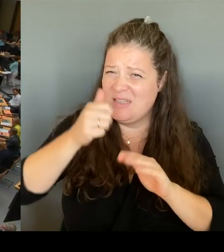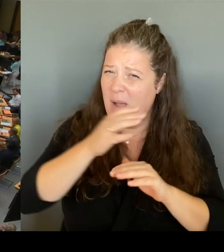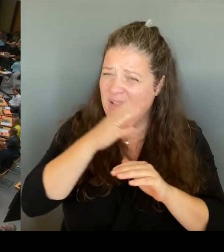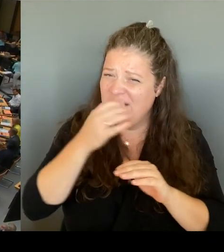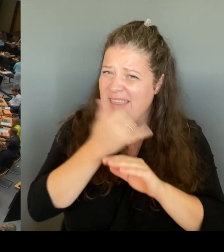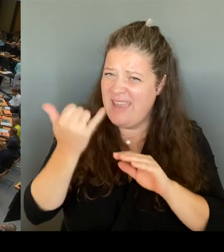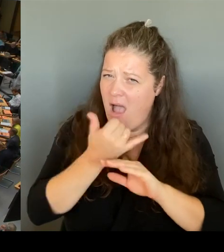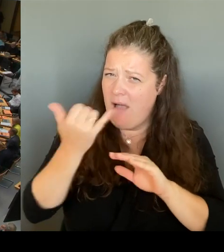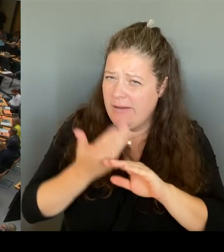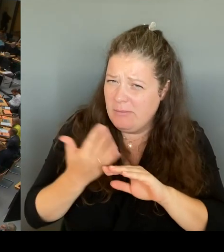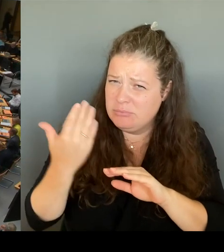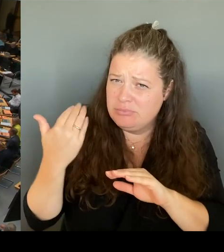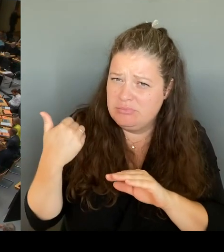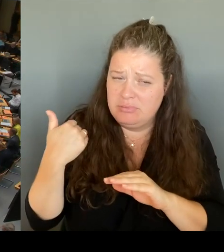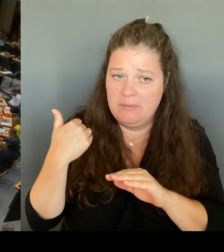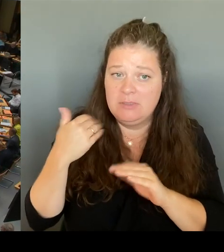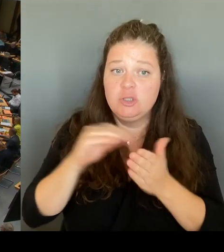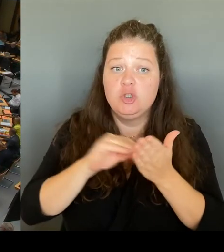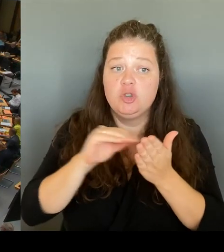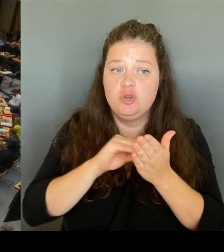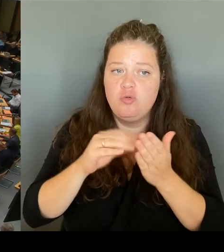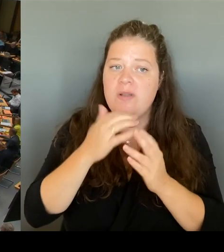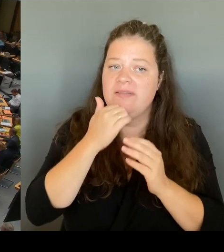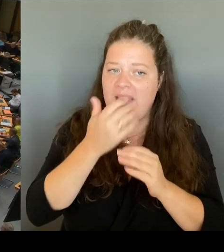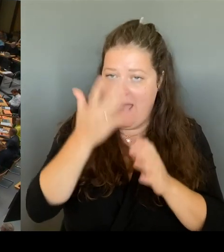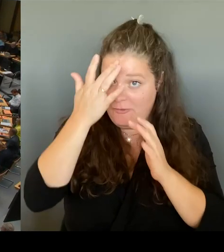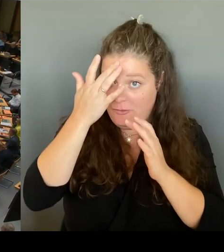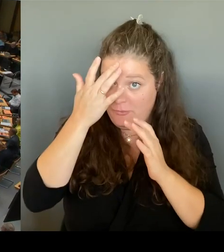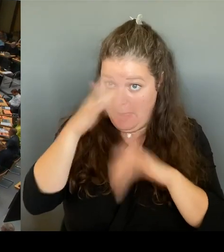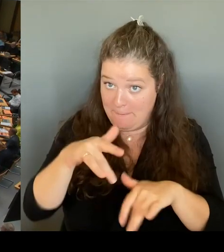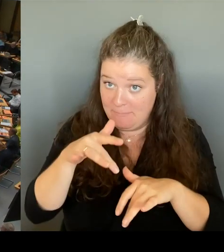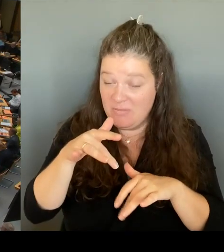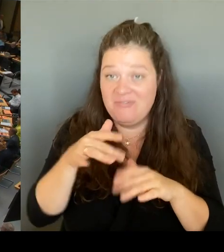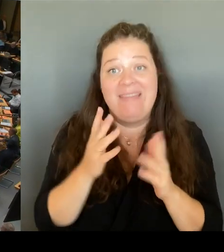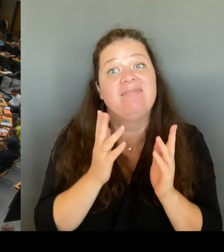bei den Pflichtstunden zu kürzen? (Rednerwechsel) Frau Senatorin Günther-Wünsch, bitte schön.